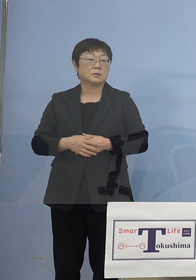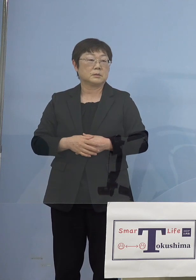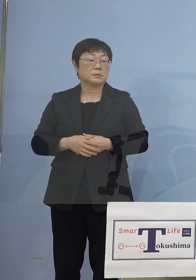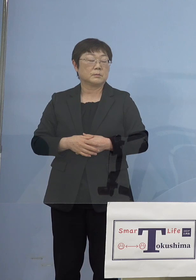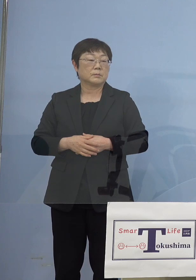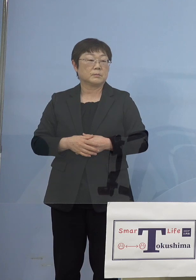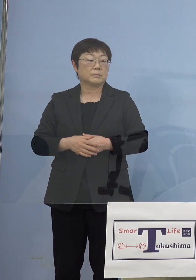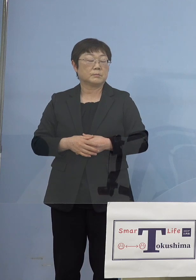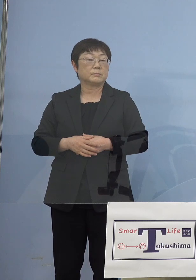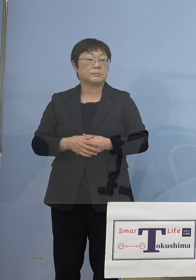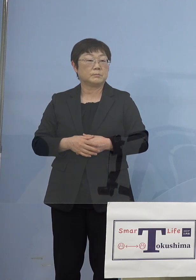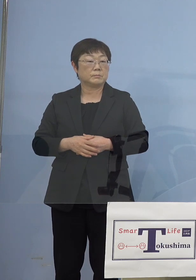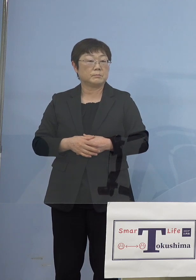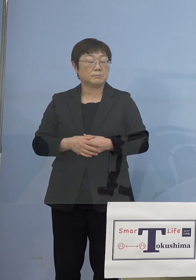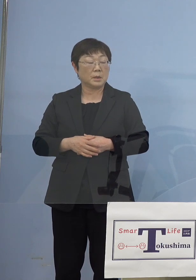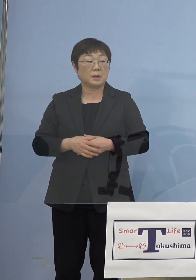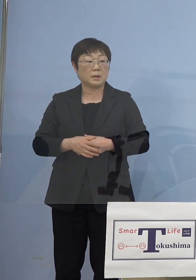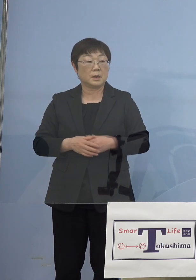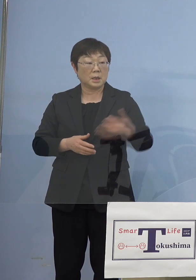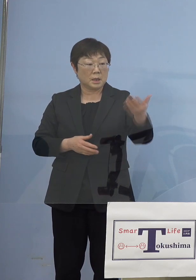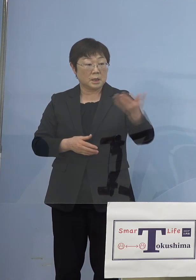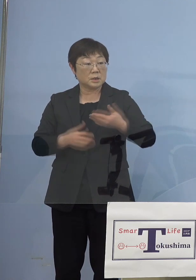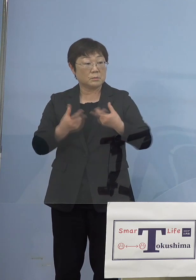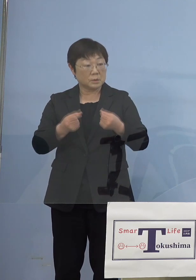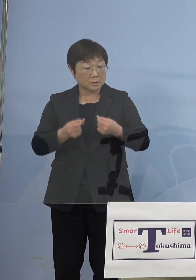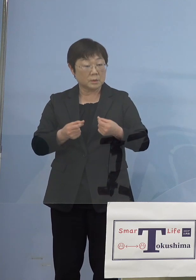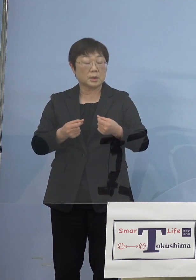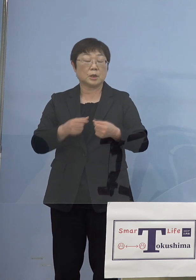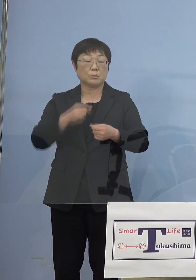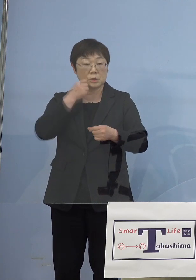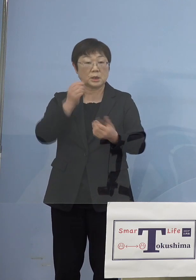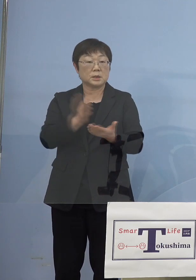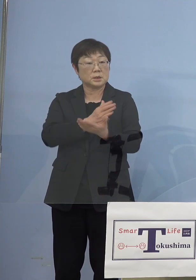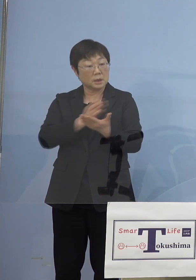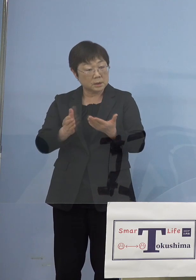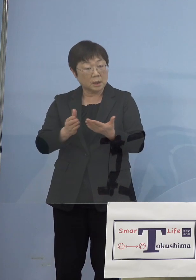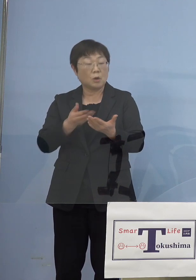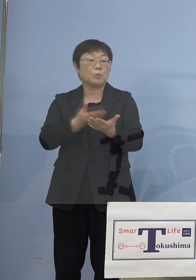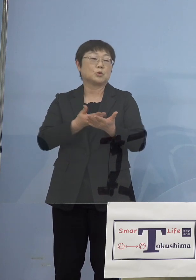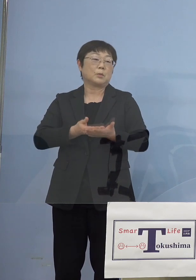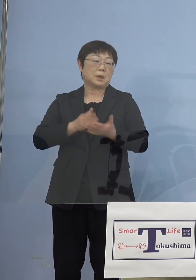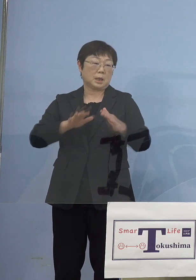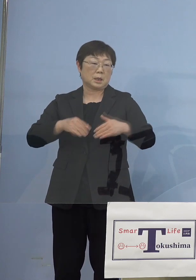非常に今ご質問があるように 難しい選択ではあったわけでありますが